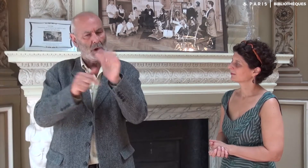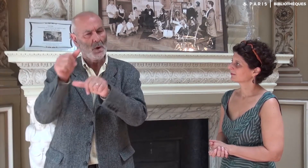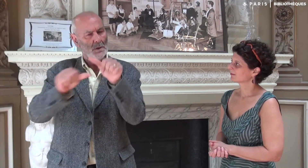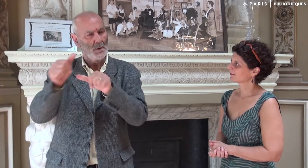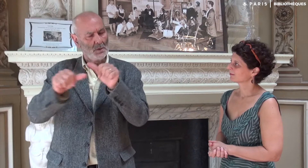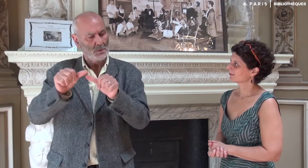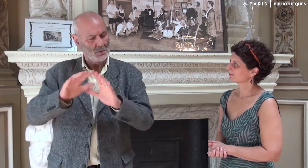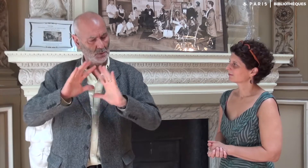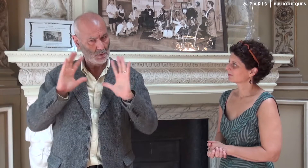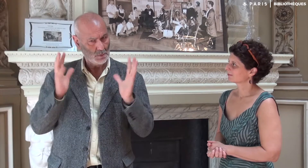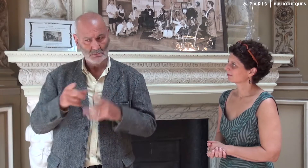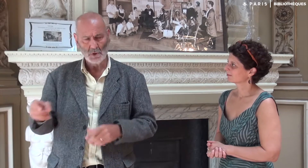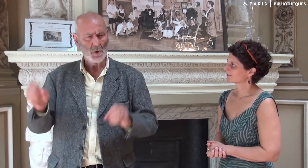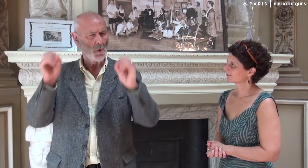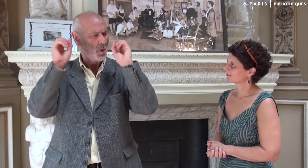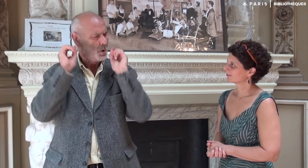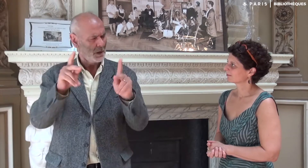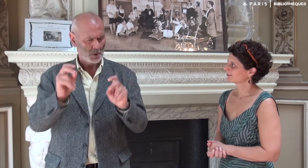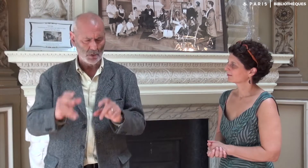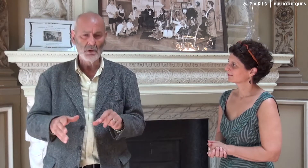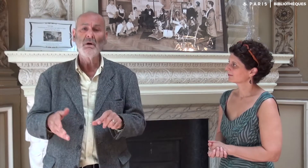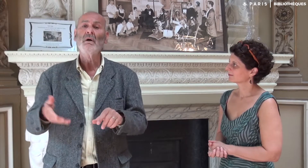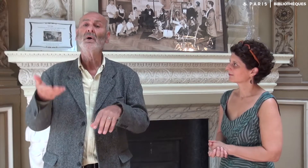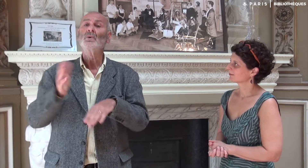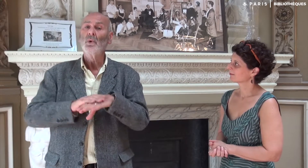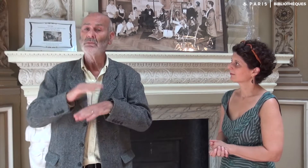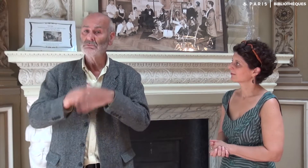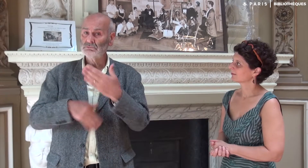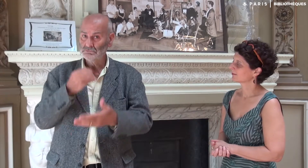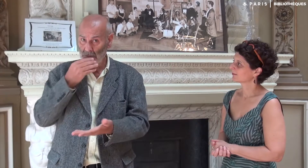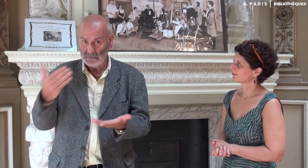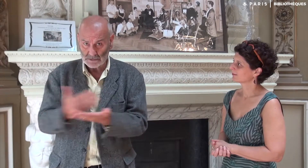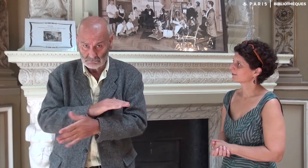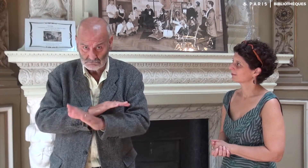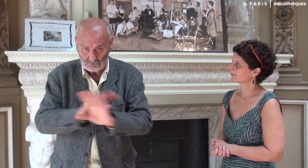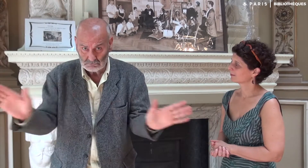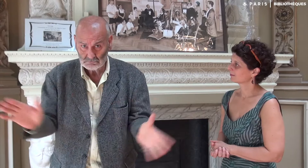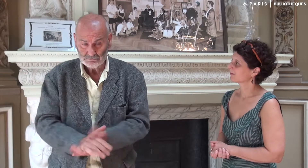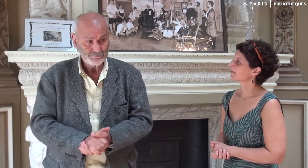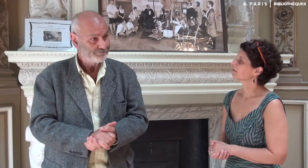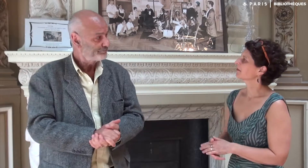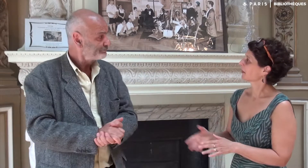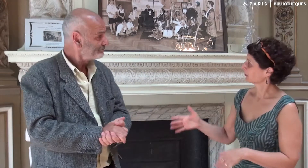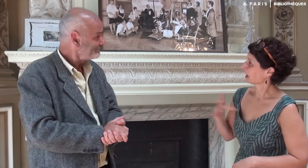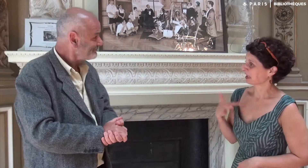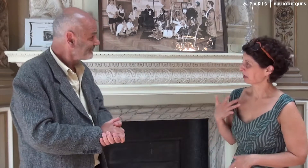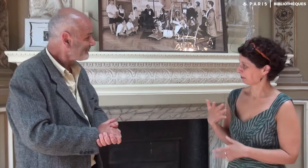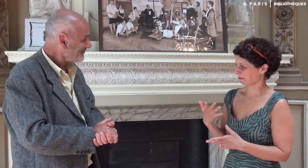et nous sommes mis d’accord sur les conditions. Et finalement tout s’est bien passé. C’est intéressant !